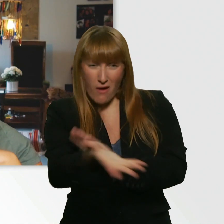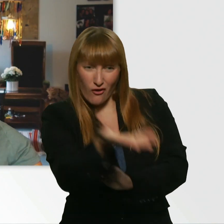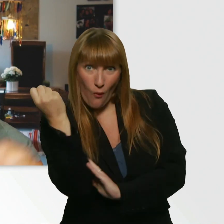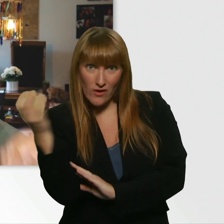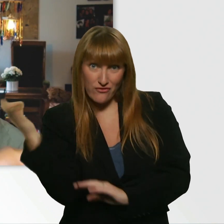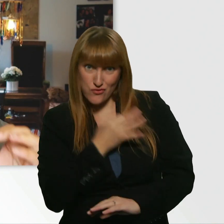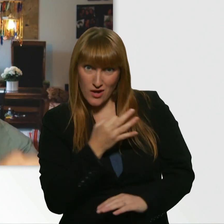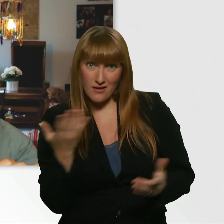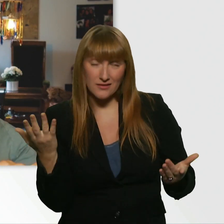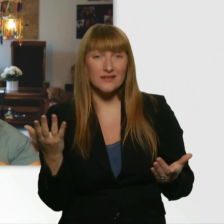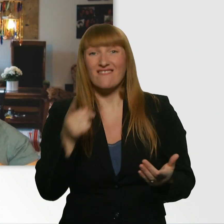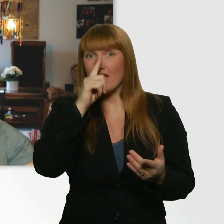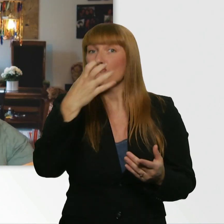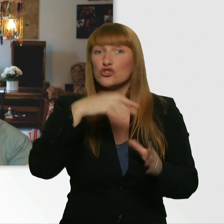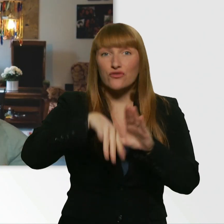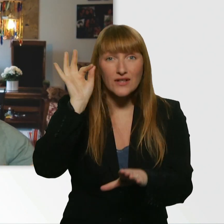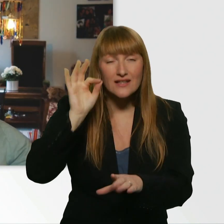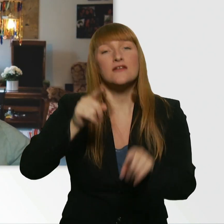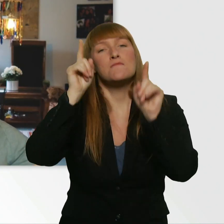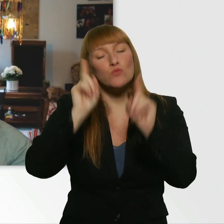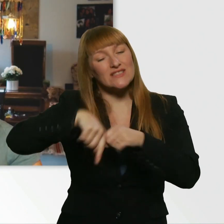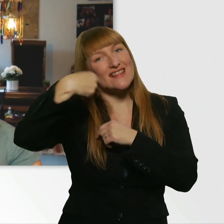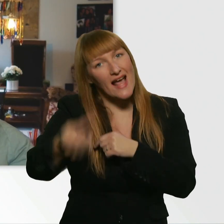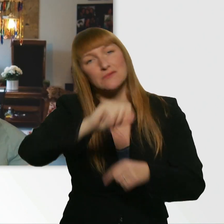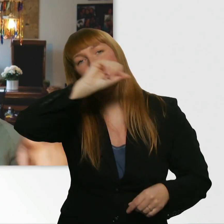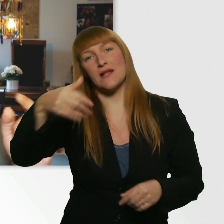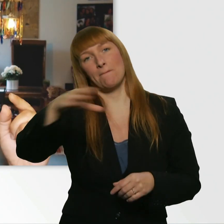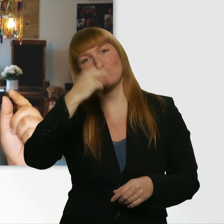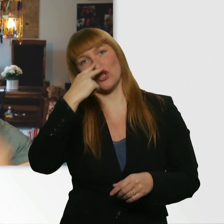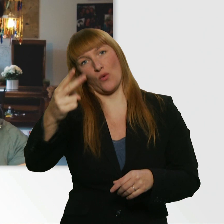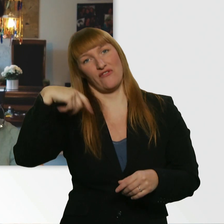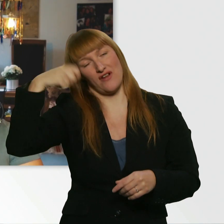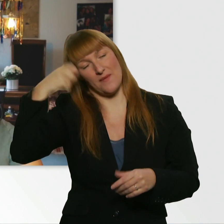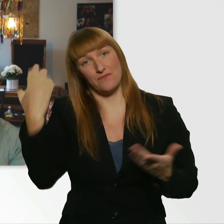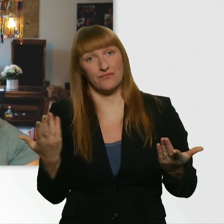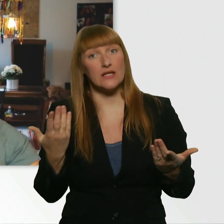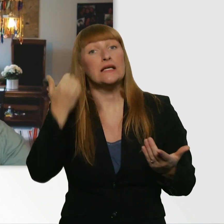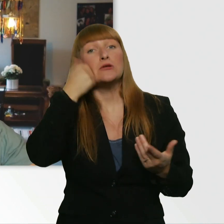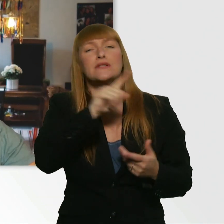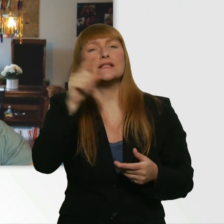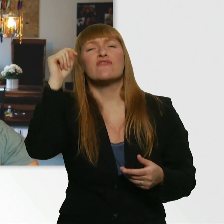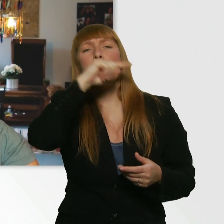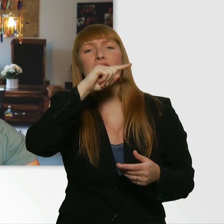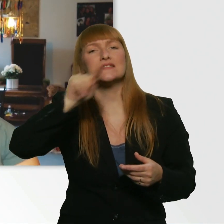dann müsst ihr beim nächsten Mal wieder vorbeikommen. Und damit ihr nicht verpasst, wann das Video online kommt,